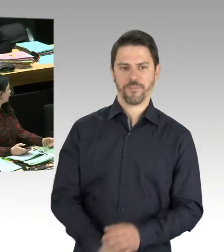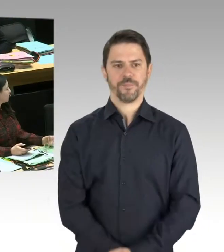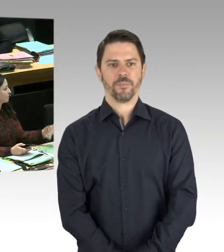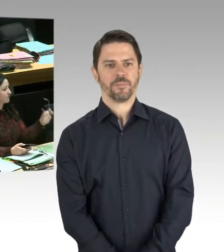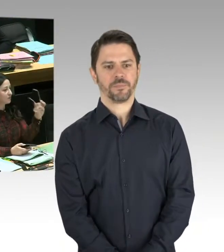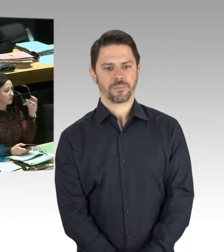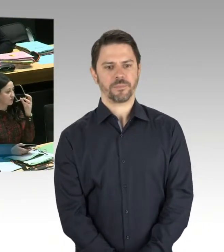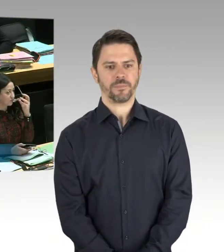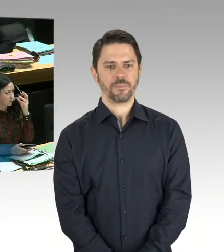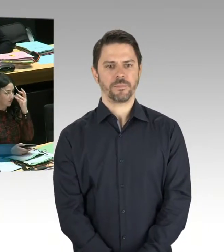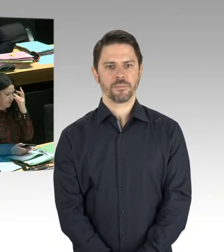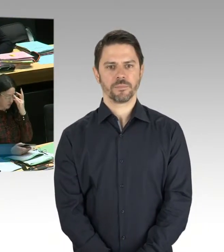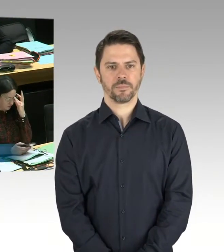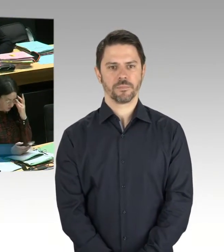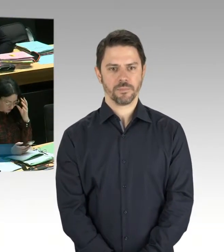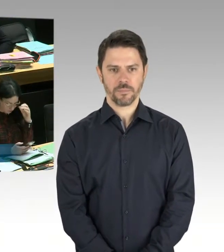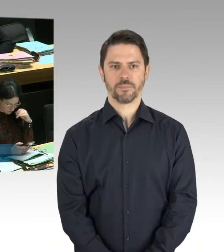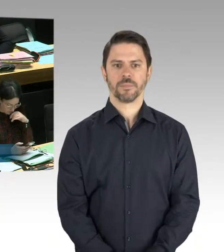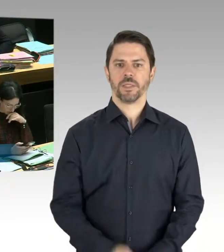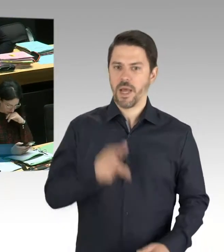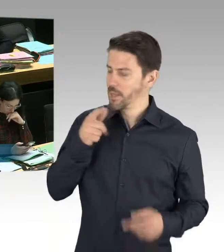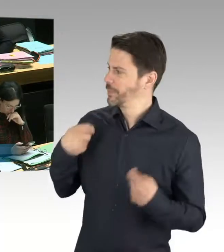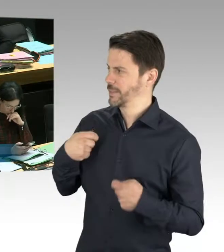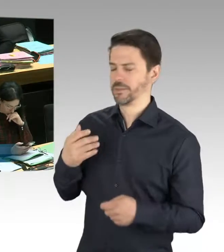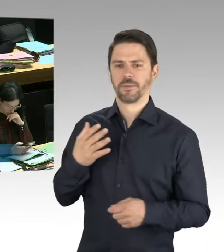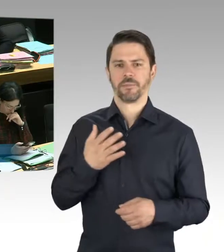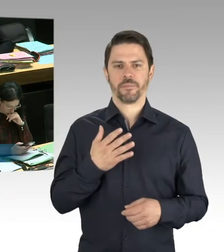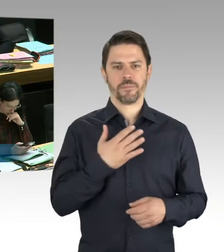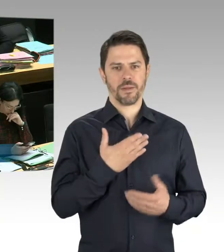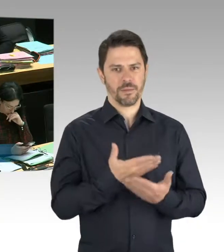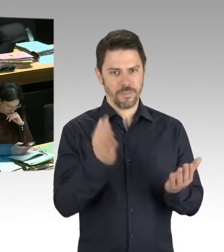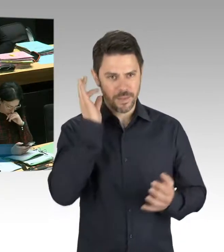ja, im Vorfeld des 1. Mai gab es und im Vorfeld auch des 8. Mai,